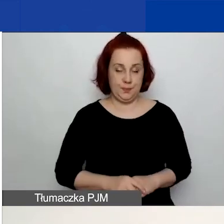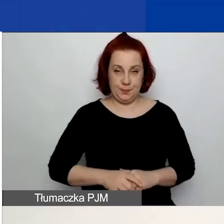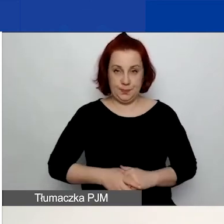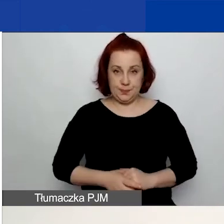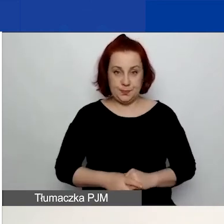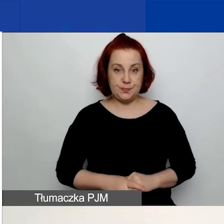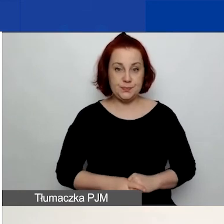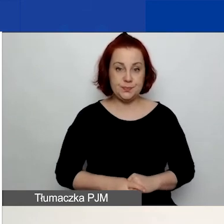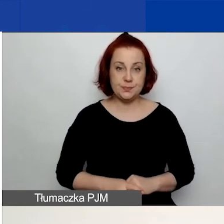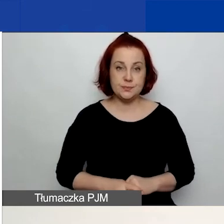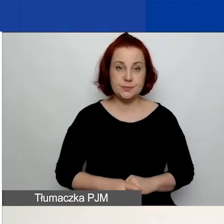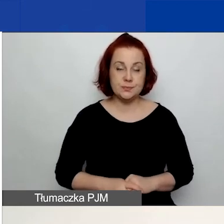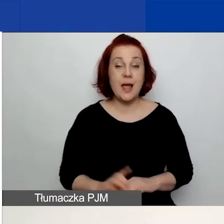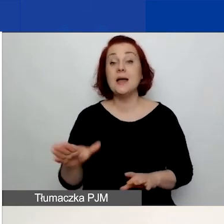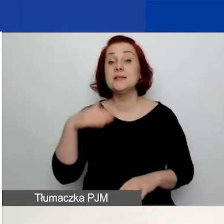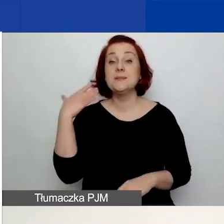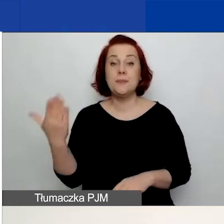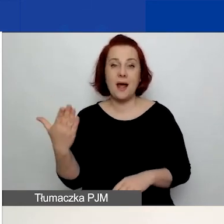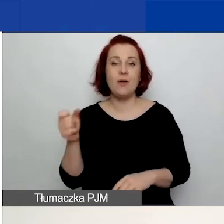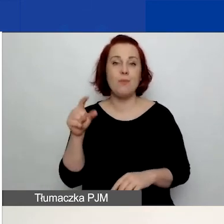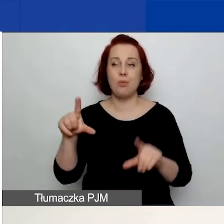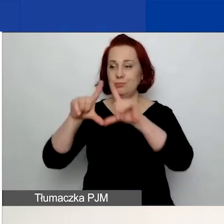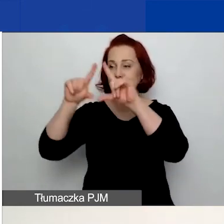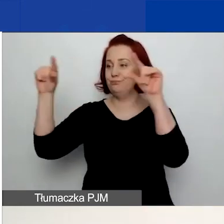Z prawej strony znajduje się okienko "Zaloguj się".